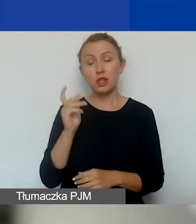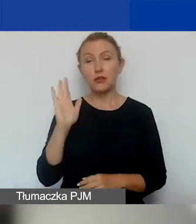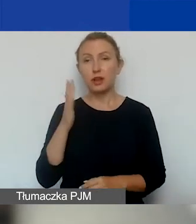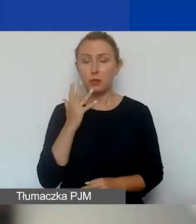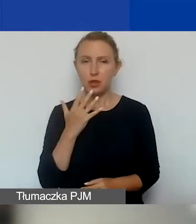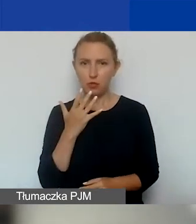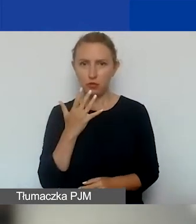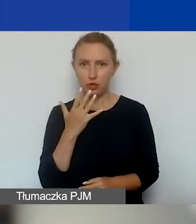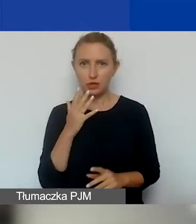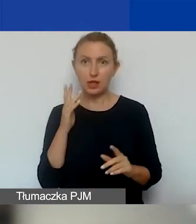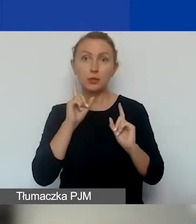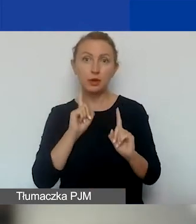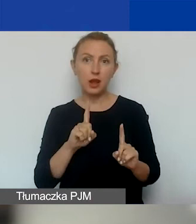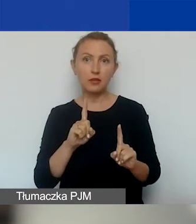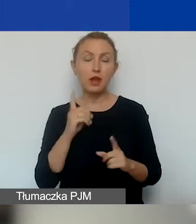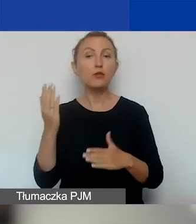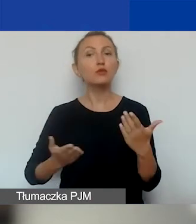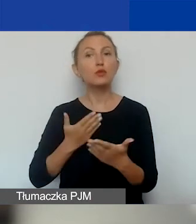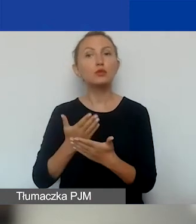W zasadzie wniosek może złożyć organizacja,